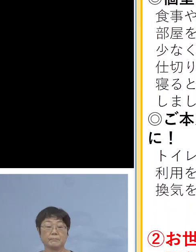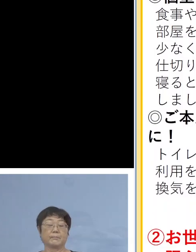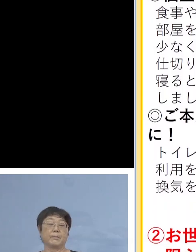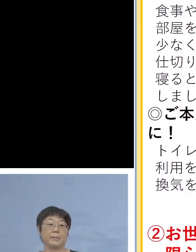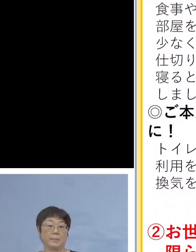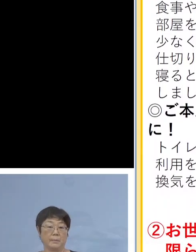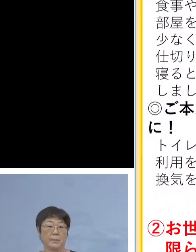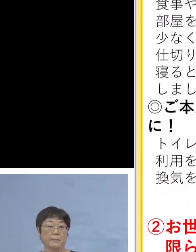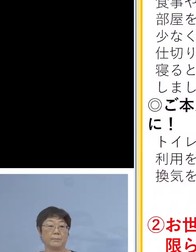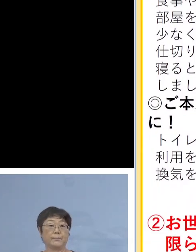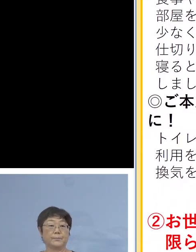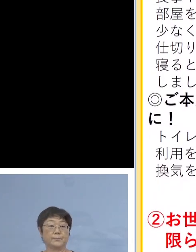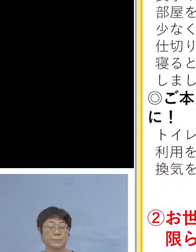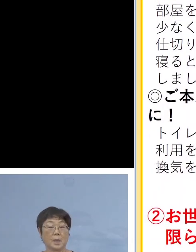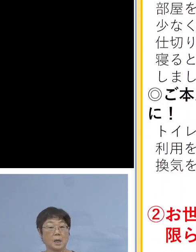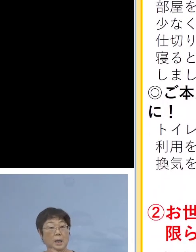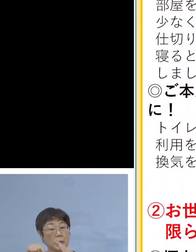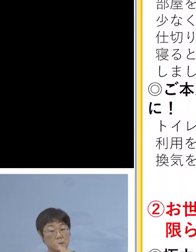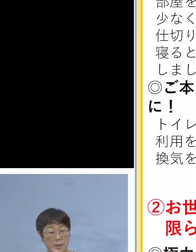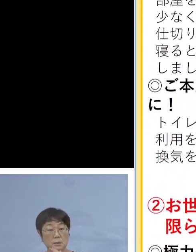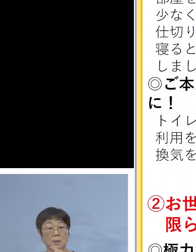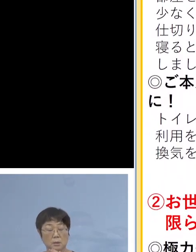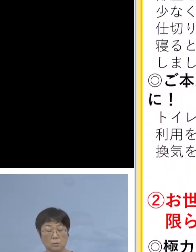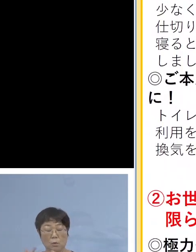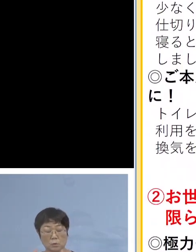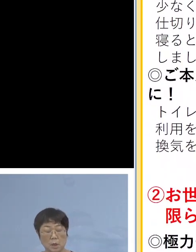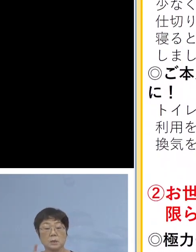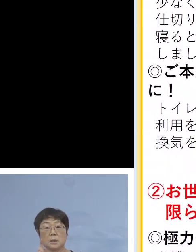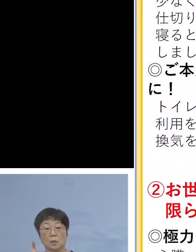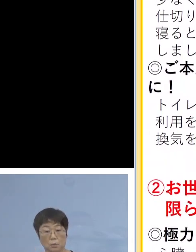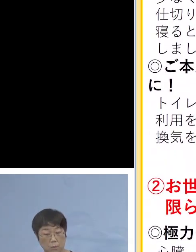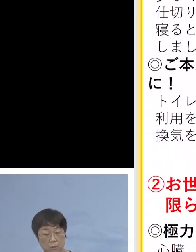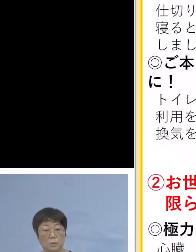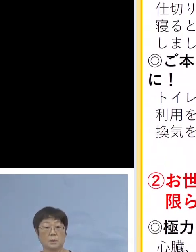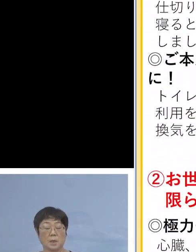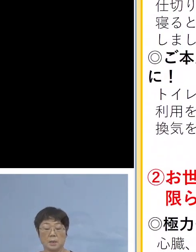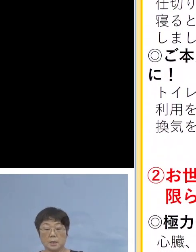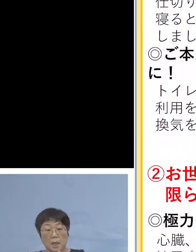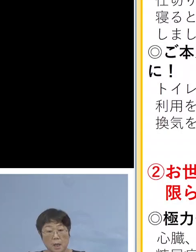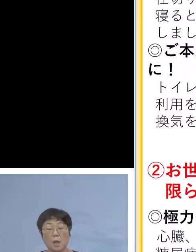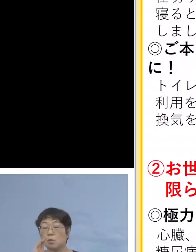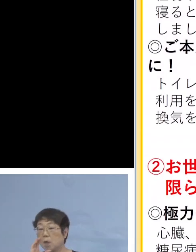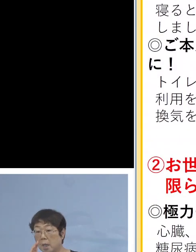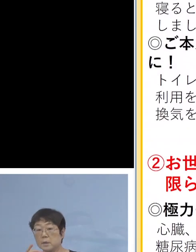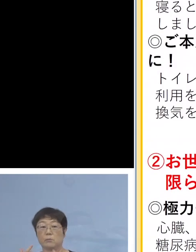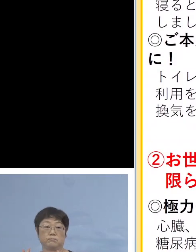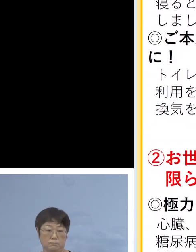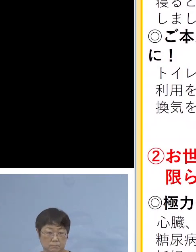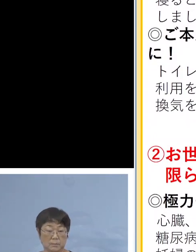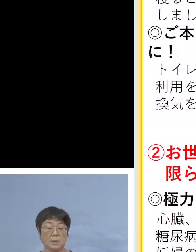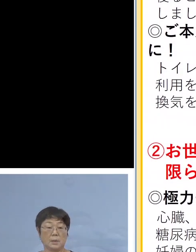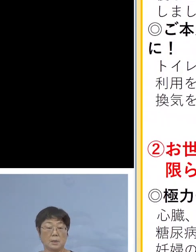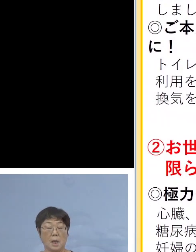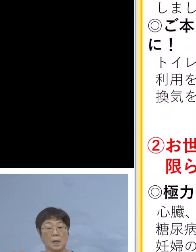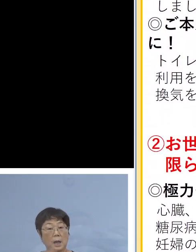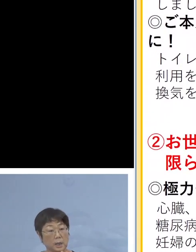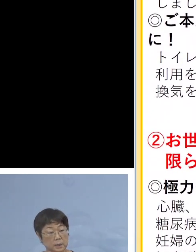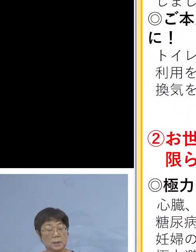また、家庭内での普段からの対応 手洗い、うがいの励行、換気をこまめに